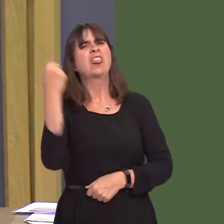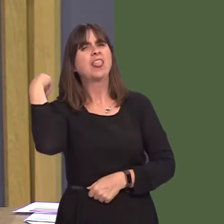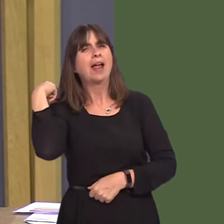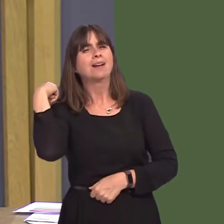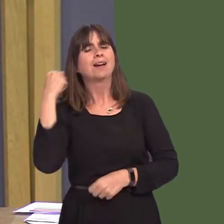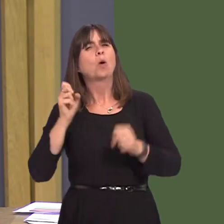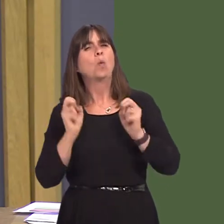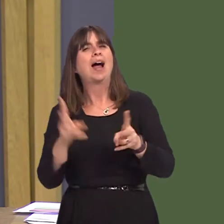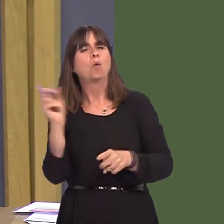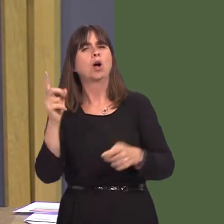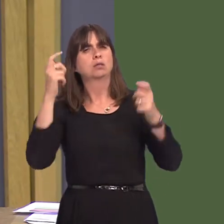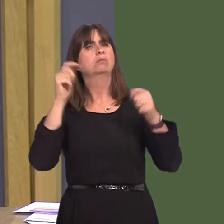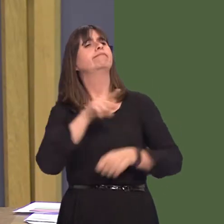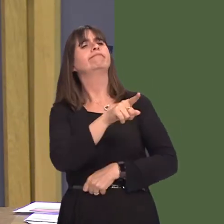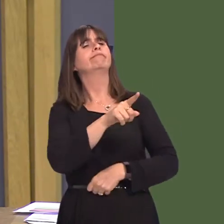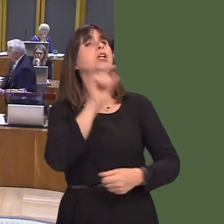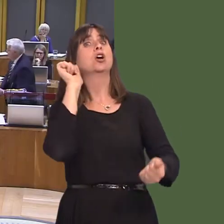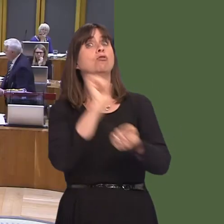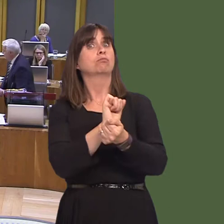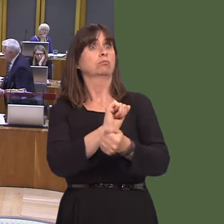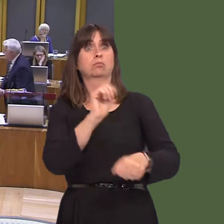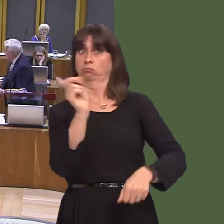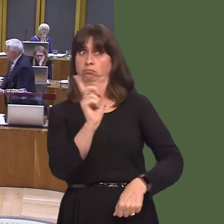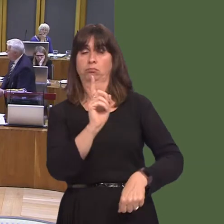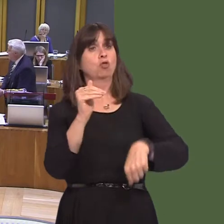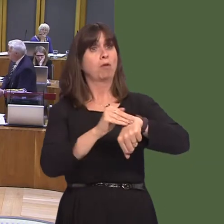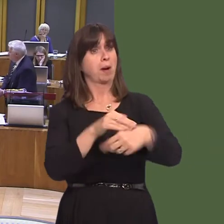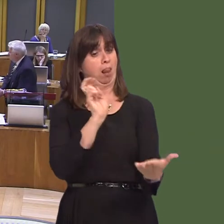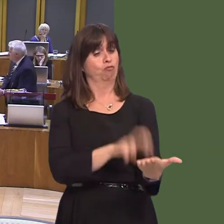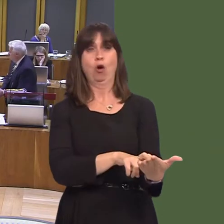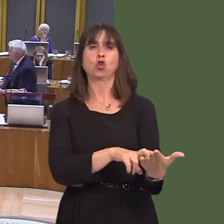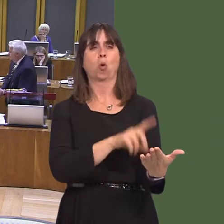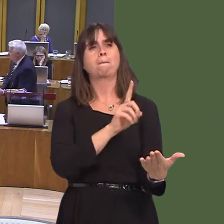have a criminal conviction. They were scared, frankly; it scared them from coming back into